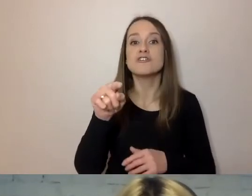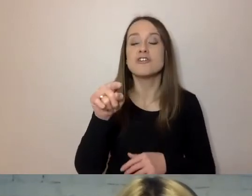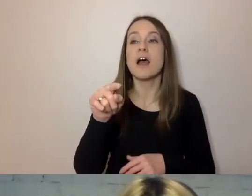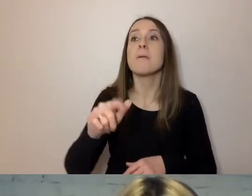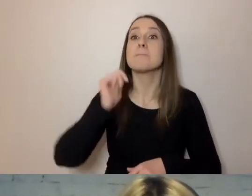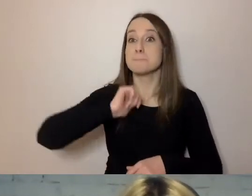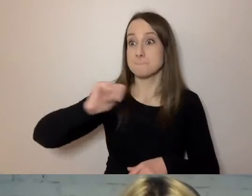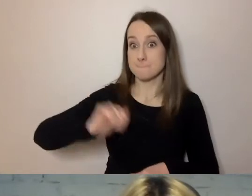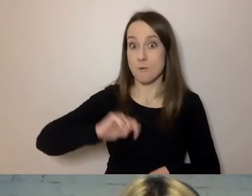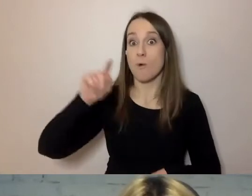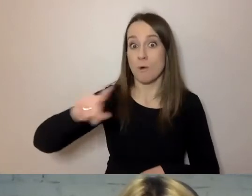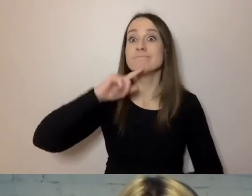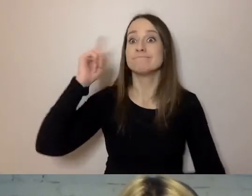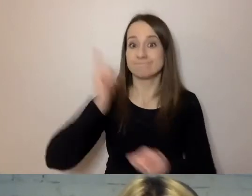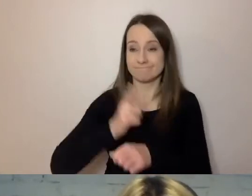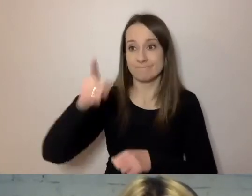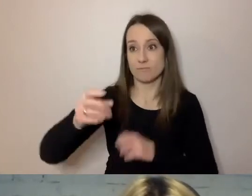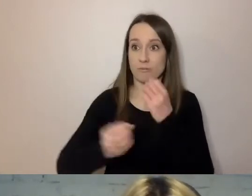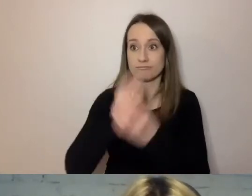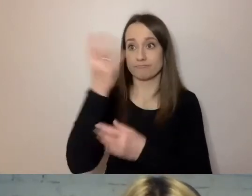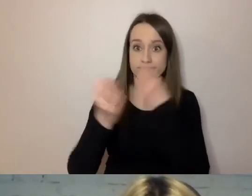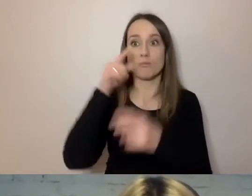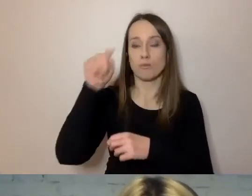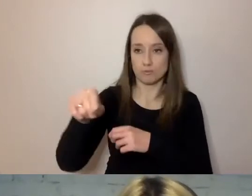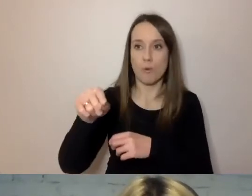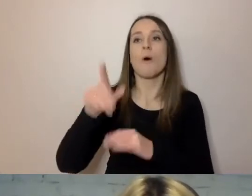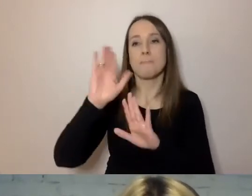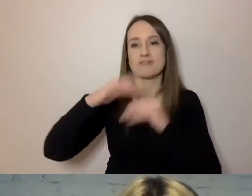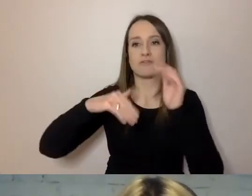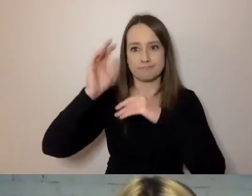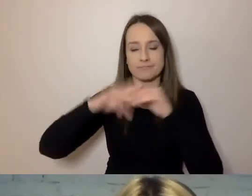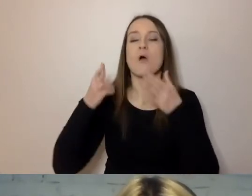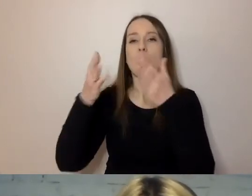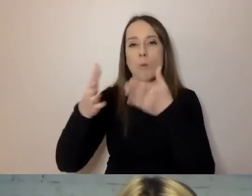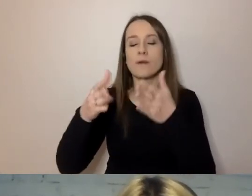Fontanna znajduje się przy ulicy Puławskiej pod nr. 9. Burmistrz przed podjęciem decyzji